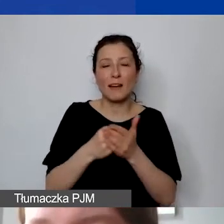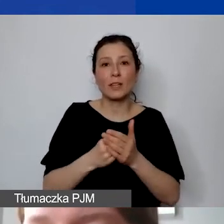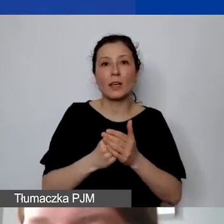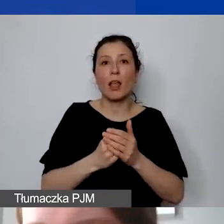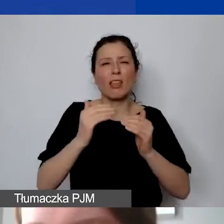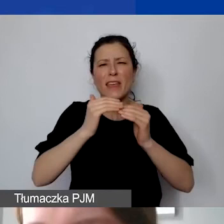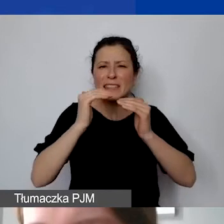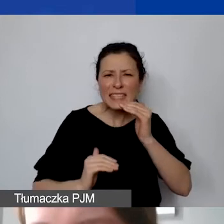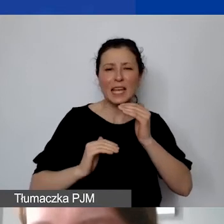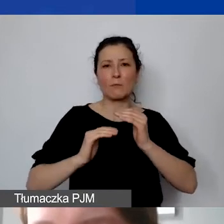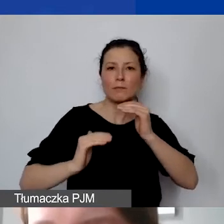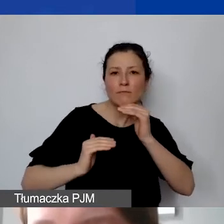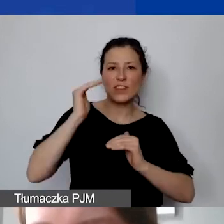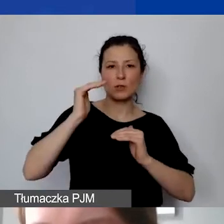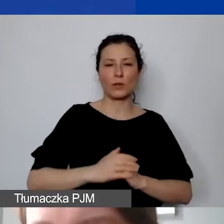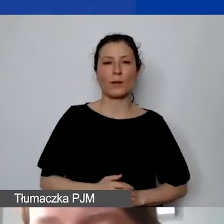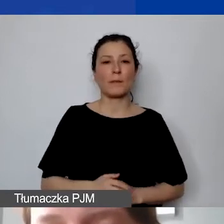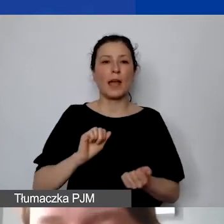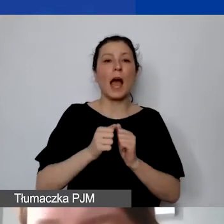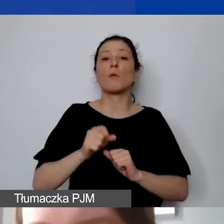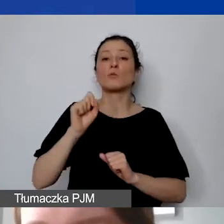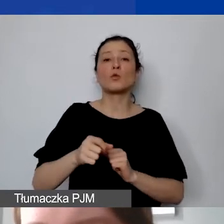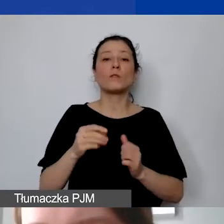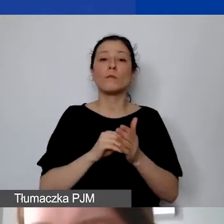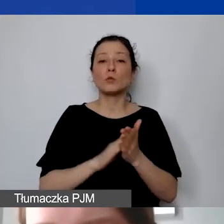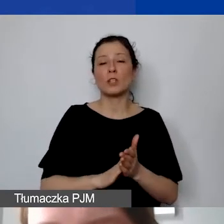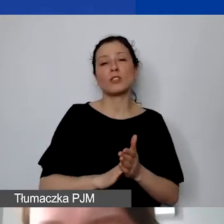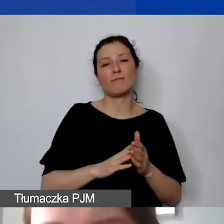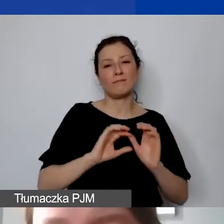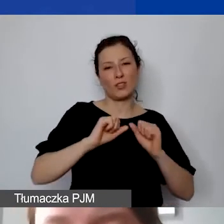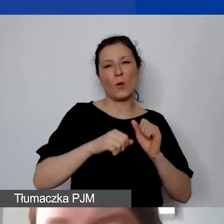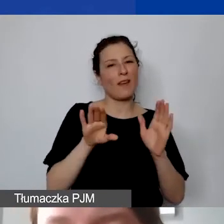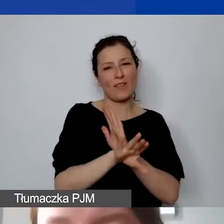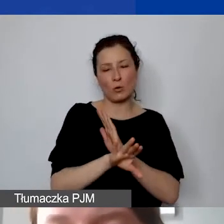Albo pojawiają się działania wykluczone. To rzeczywiście powoduje pewnego rodzaju wątpliwości.